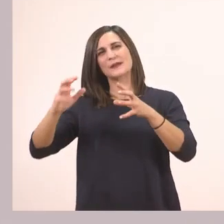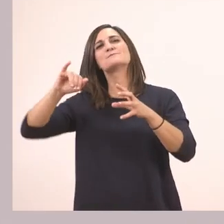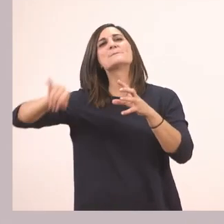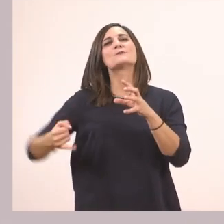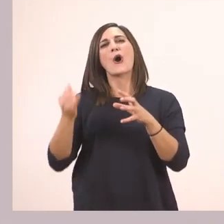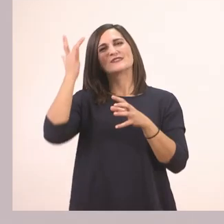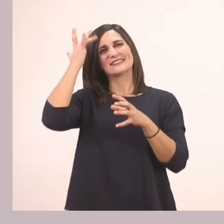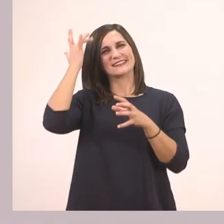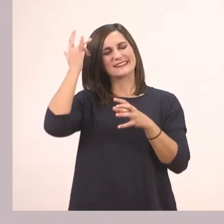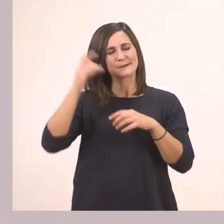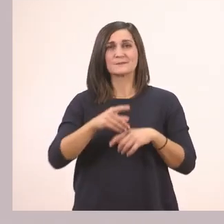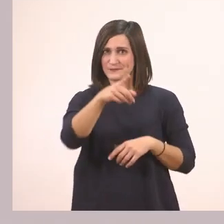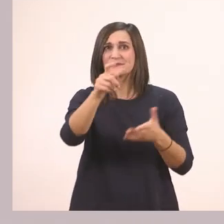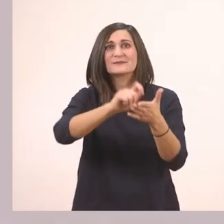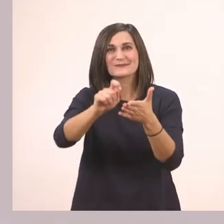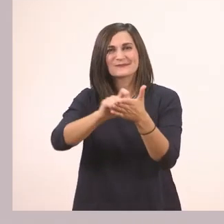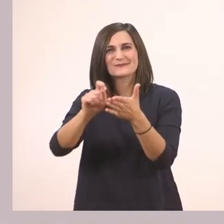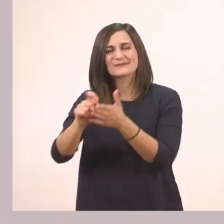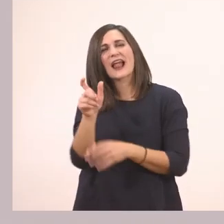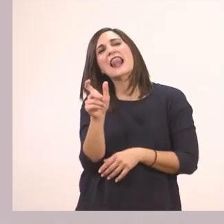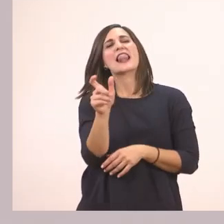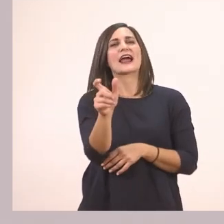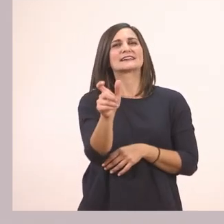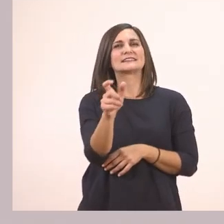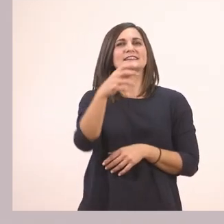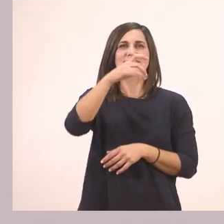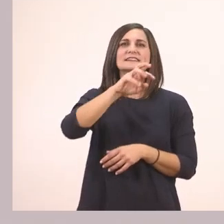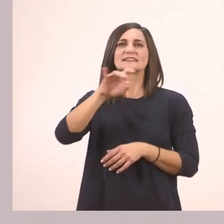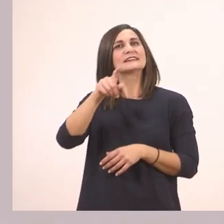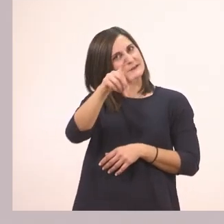Για πάμε να γράψουμε τη λεξούλα γραμματάκι - γραμματάκι.